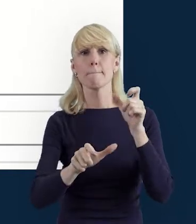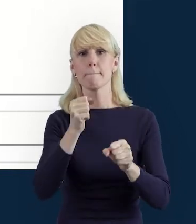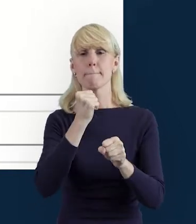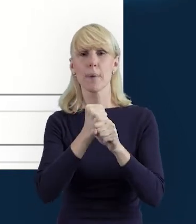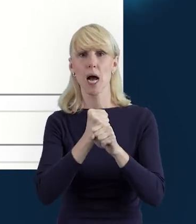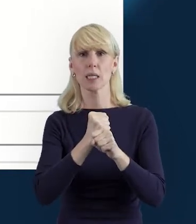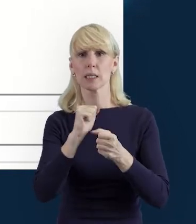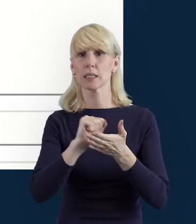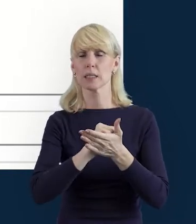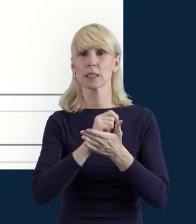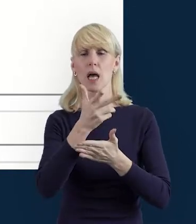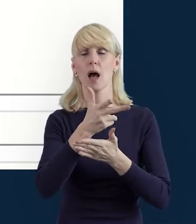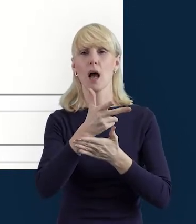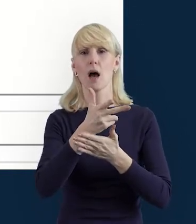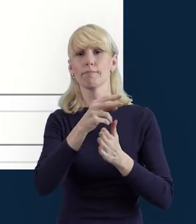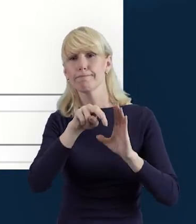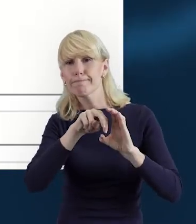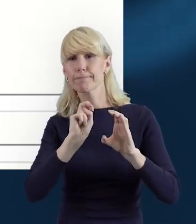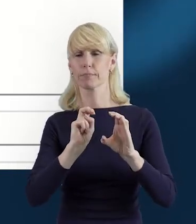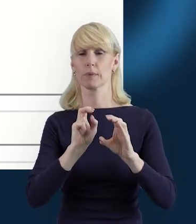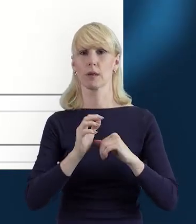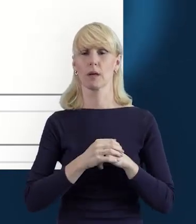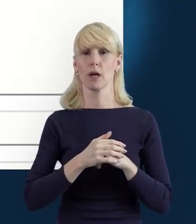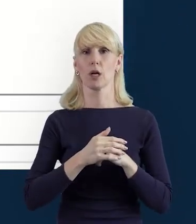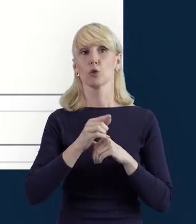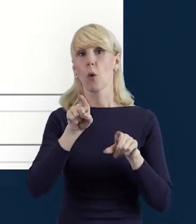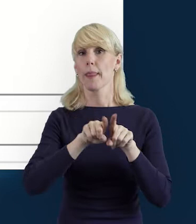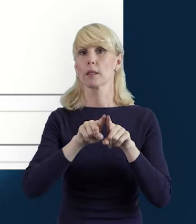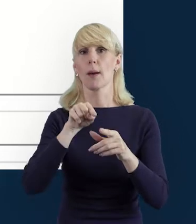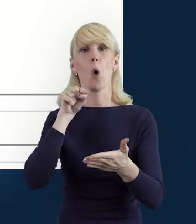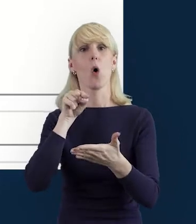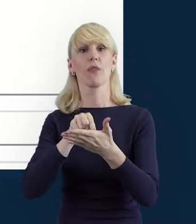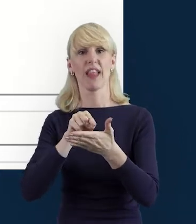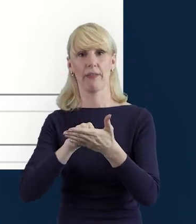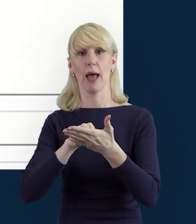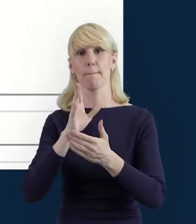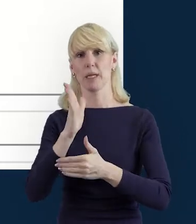wówczas pojawi się nam również data wycofania danych.